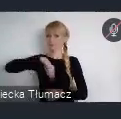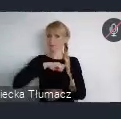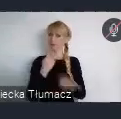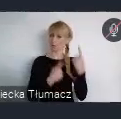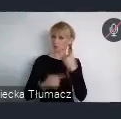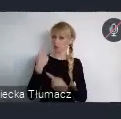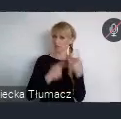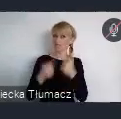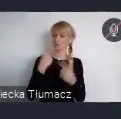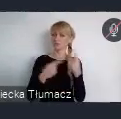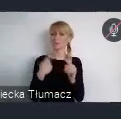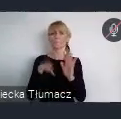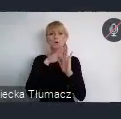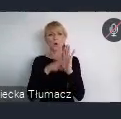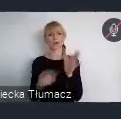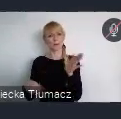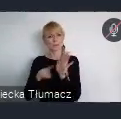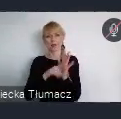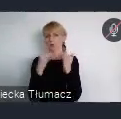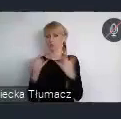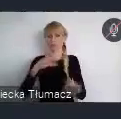Podstawowym działaniem do którego wszystkich państwa zachecam,